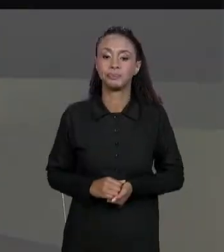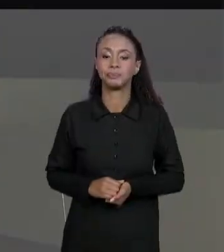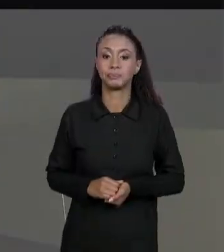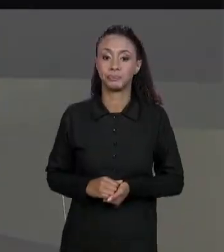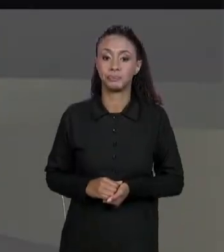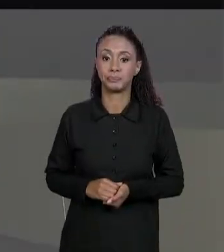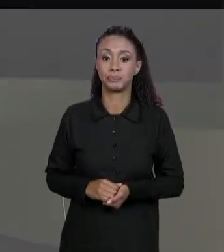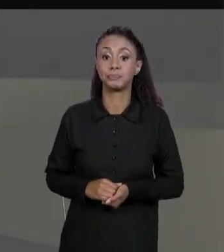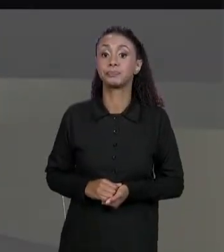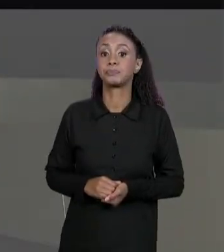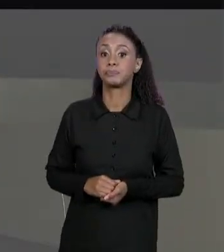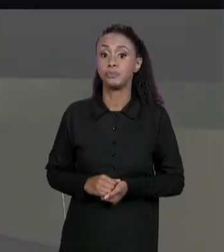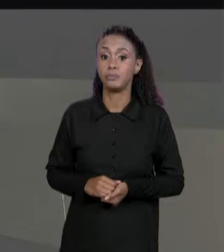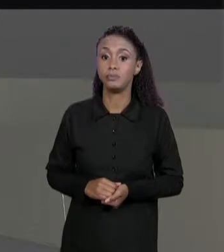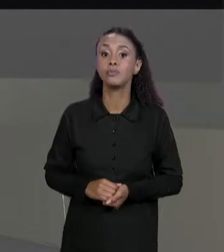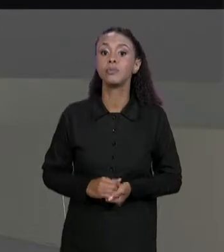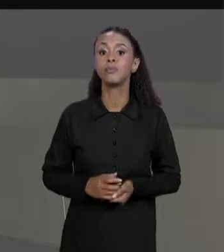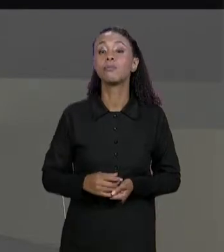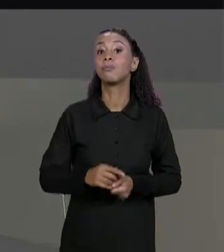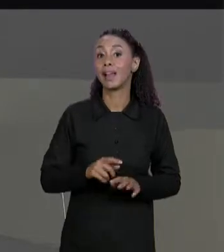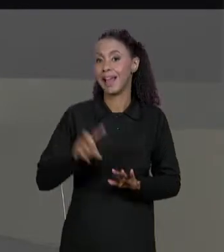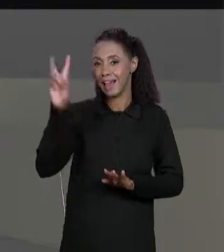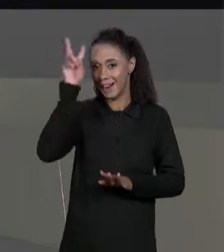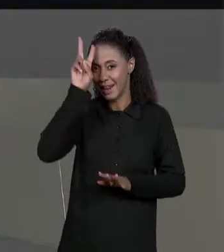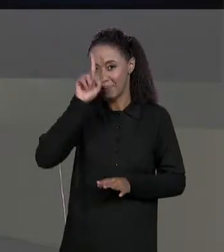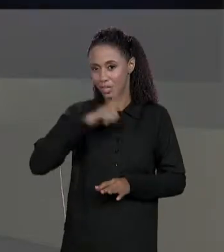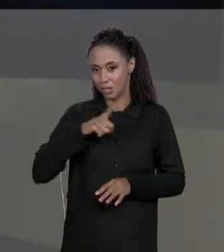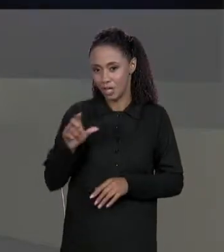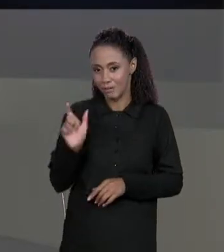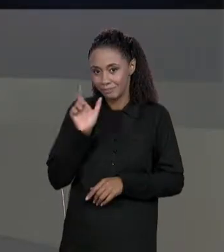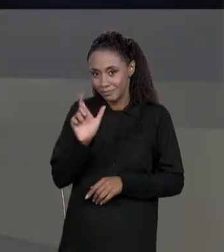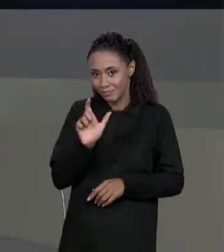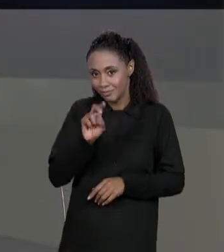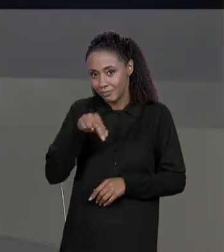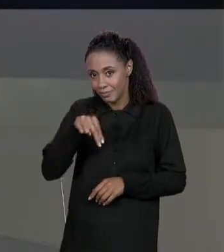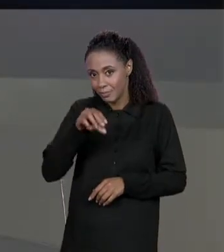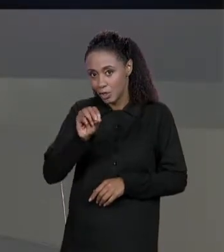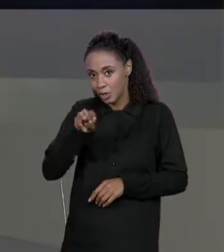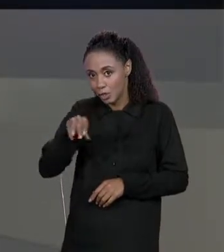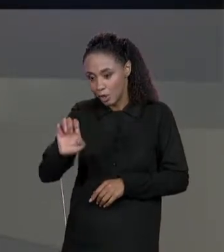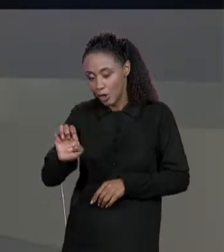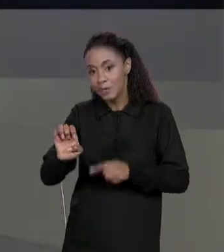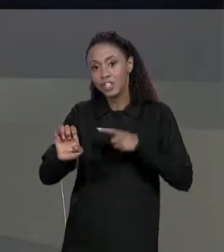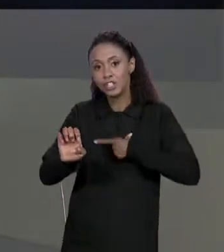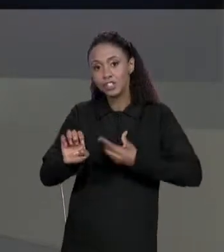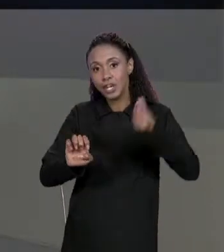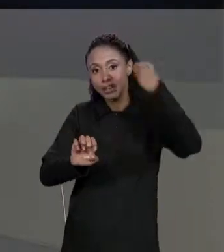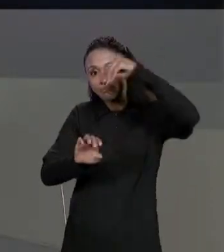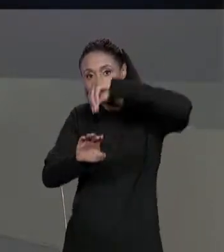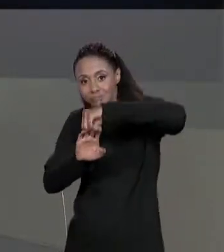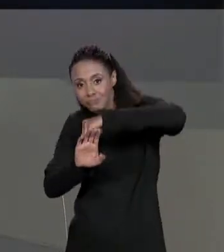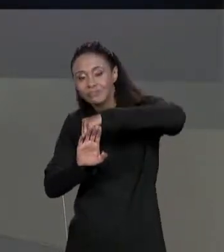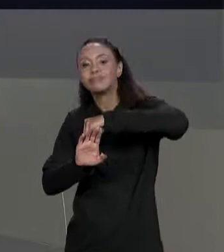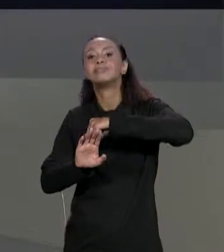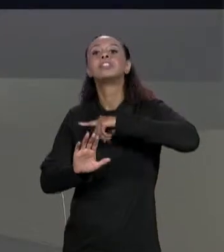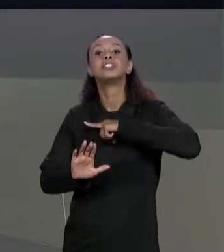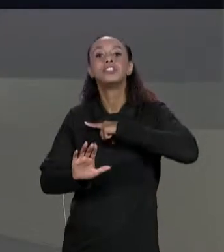AQUI DA NOSSA "VARIÁVEL NOME" QUE CONTINHA JUSTAMENTE O ARRANJO DE ARRANJOS DOS NOMES DOS NOSSOS MATERIAIS, ENTÃO